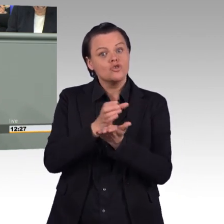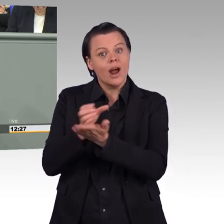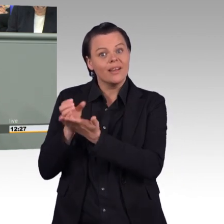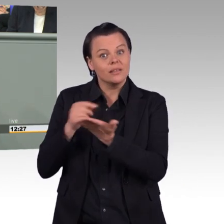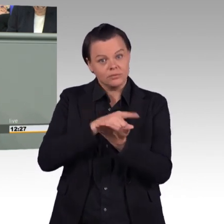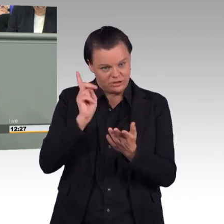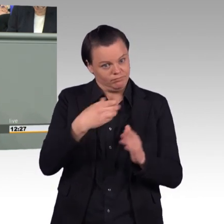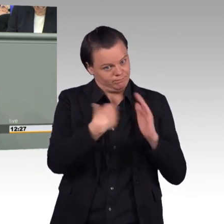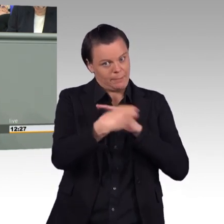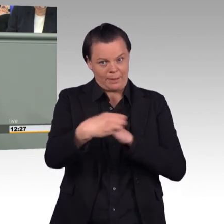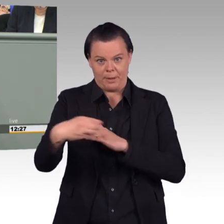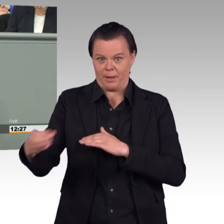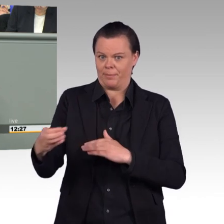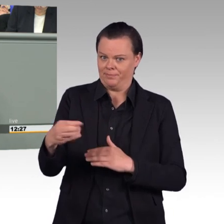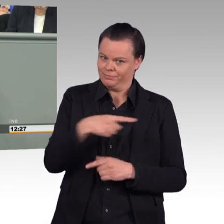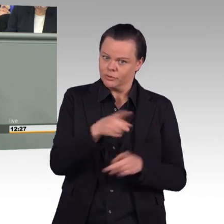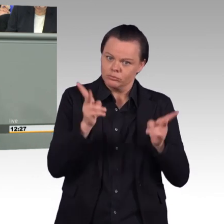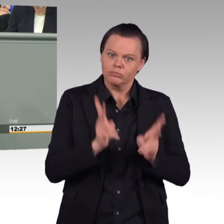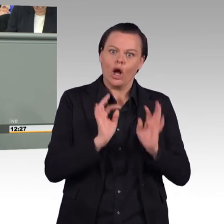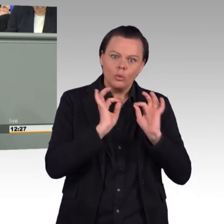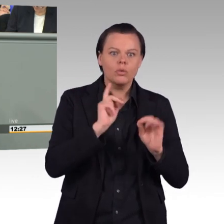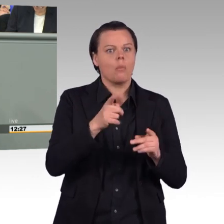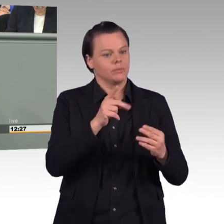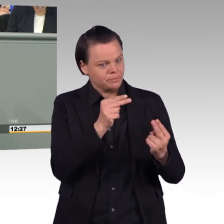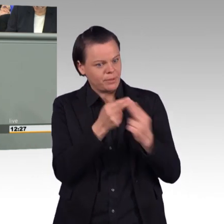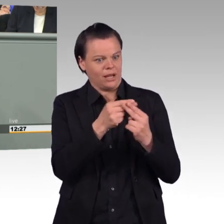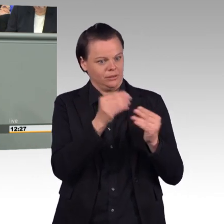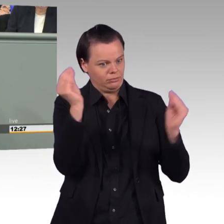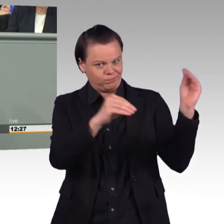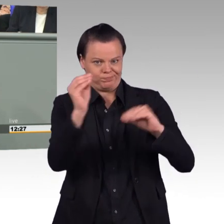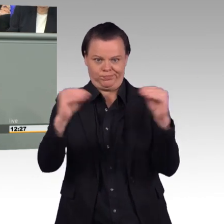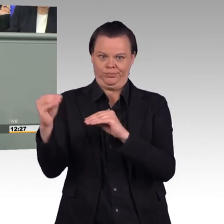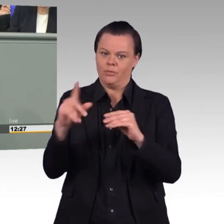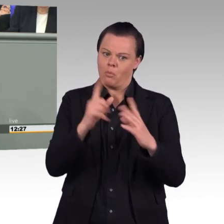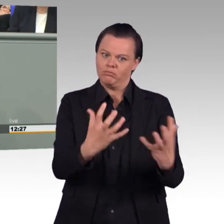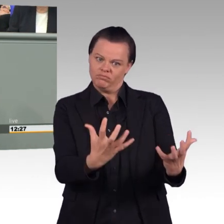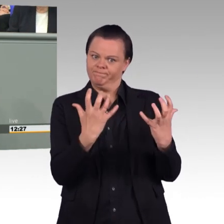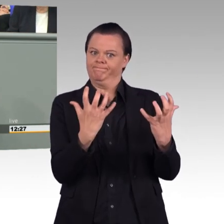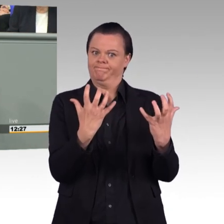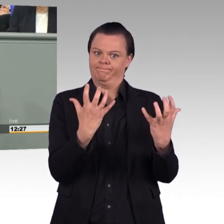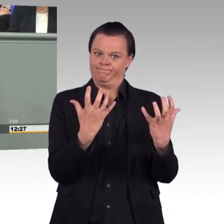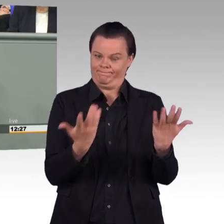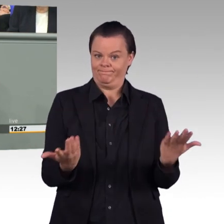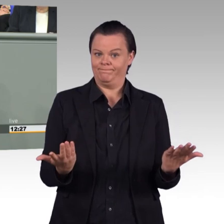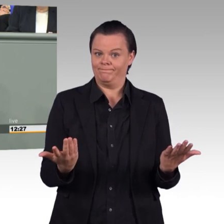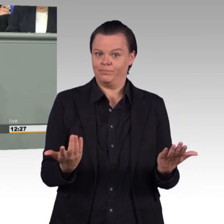irgendwie die Bundeswehr auf 200.000 Stellen aufblähen zu wollen. (Beifall) Denn, meine Damen und Herren,